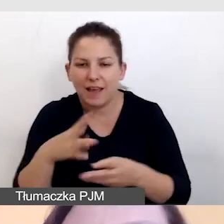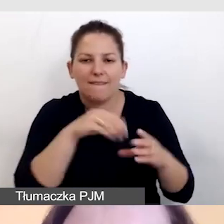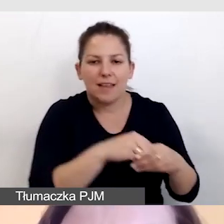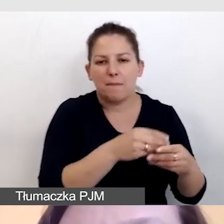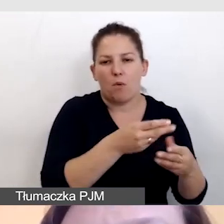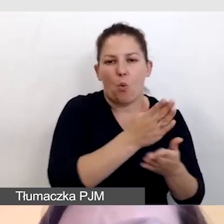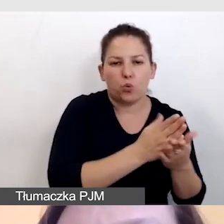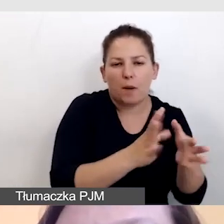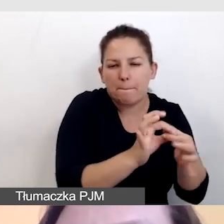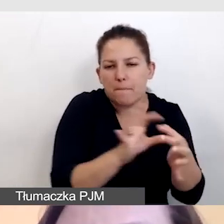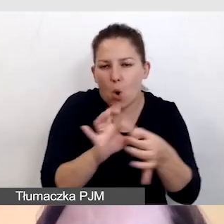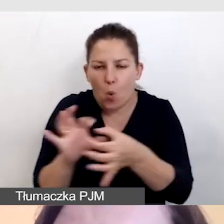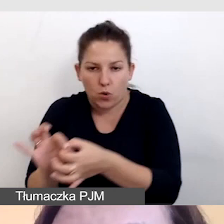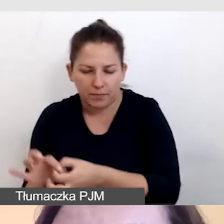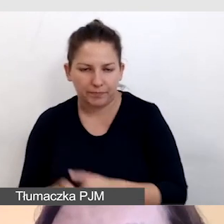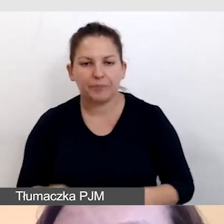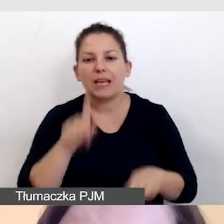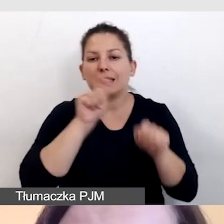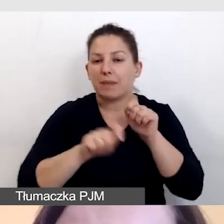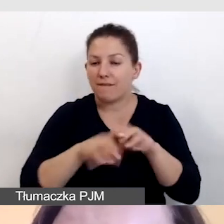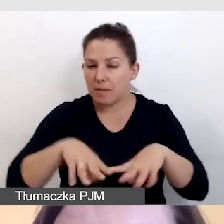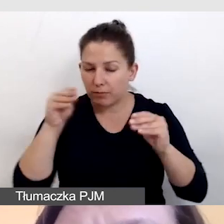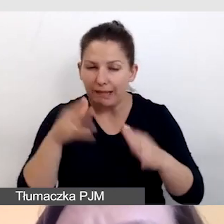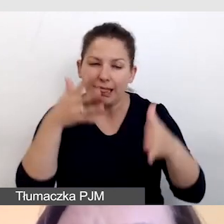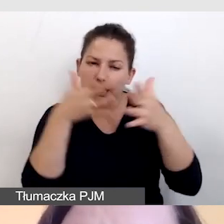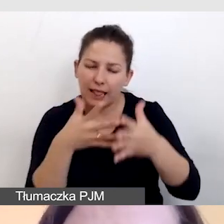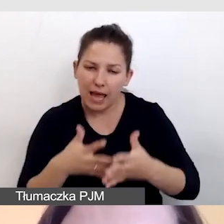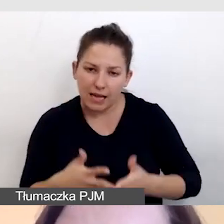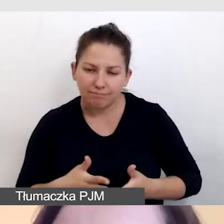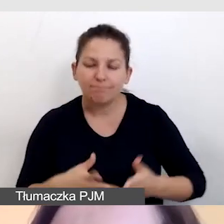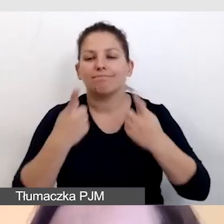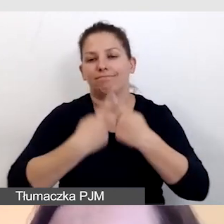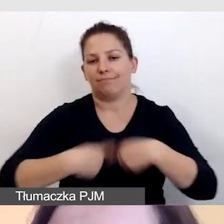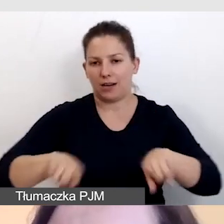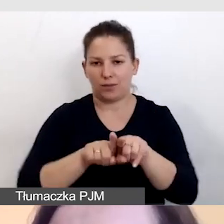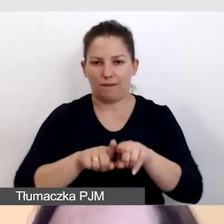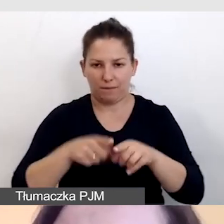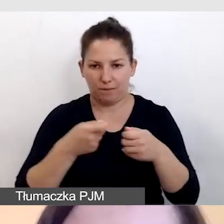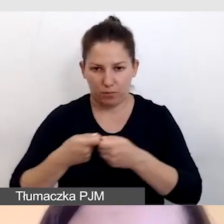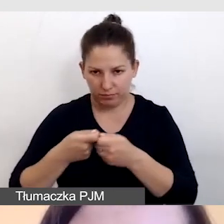Sprawdzamy to na początku, testujemy i realizujemy wspólnie z realizatorem.